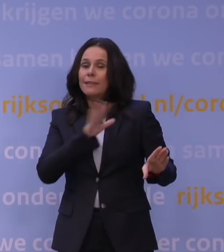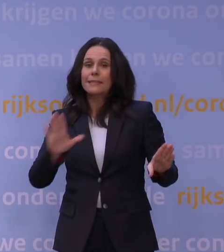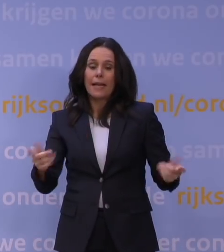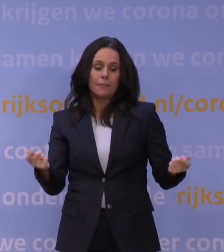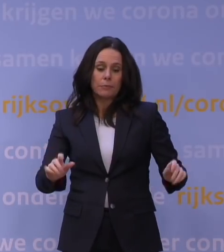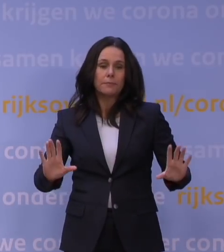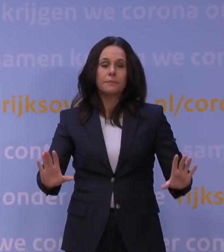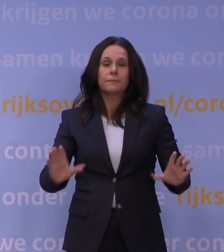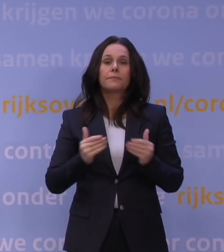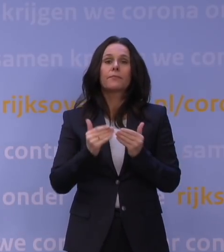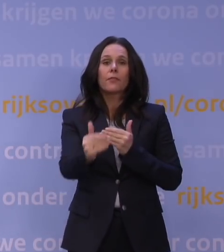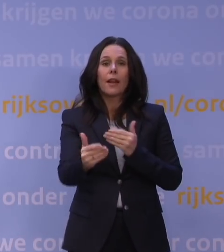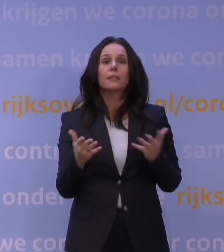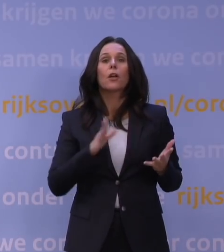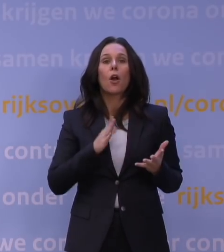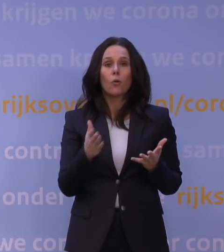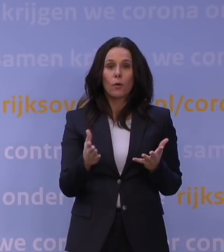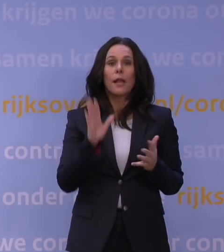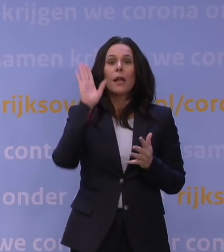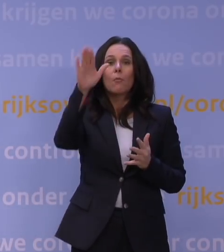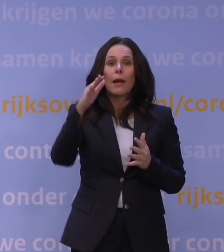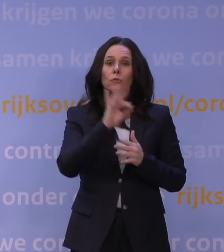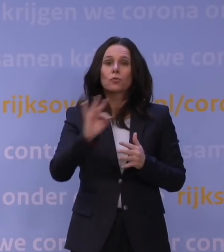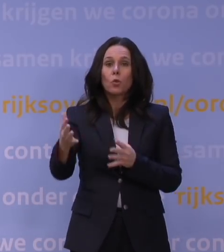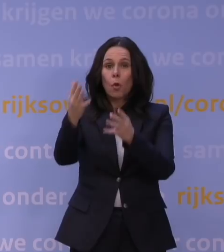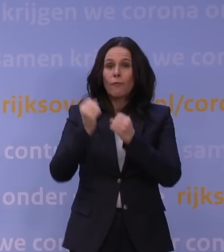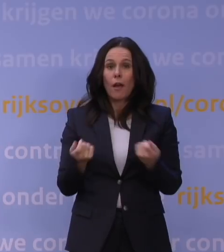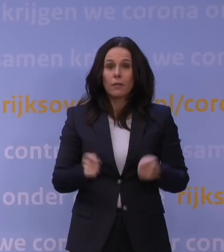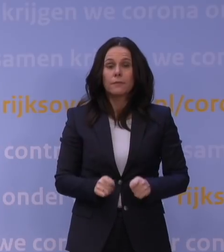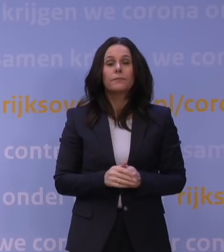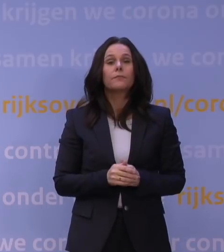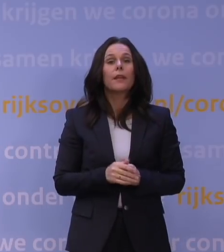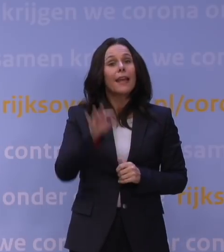en in het verlengde daarvan sluit ook de buitenschoolse opvang. Voor kwetsbare leerlingen en studenten